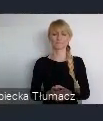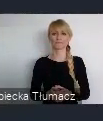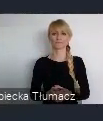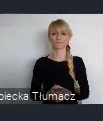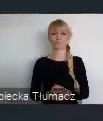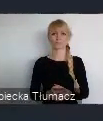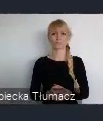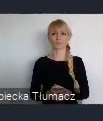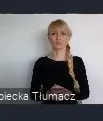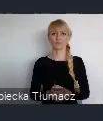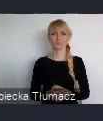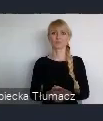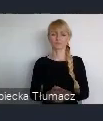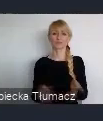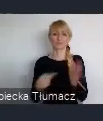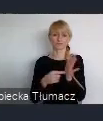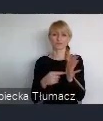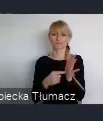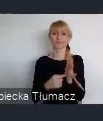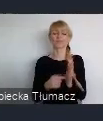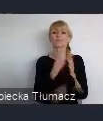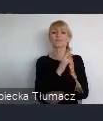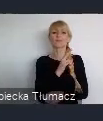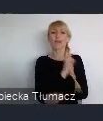mieszkańca, każdego miejsca w którym ten mieszkaniec mieszka.